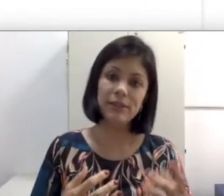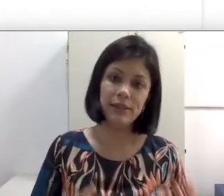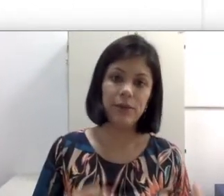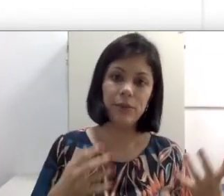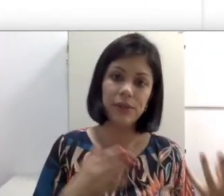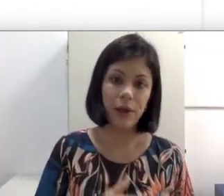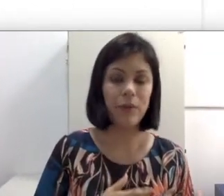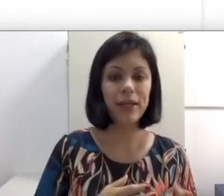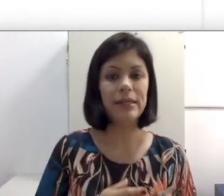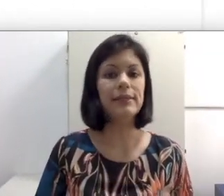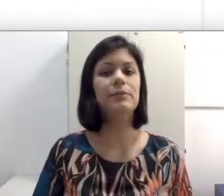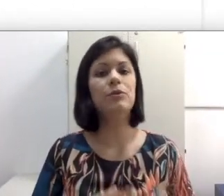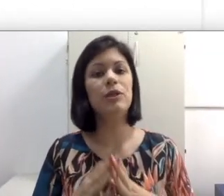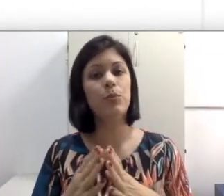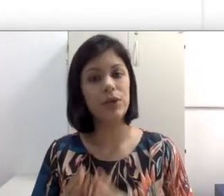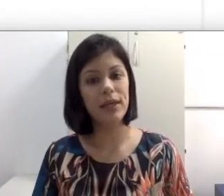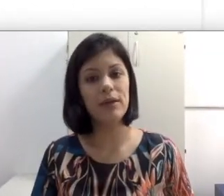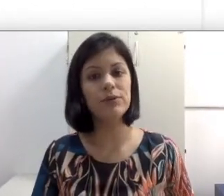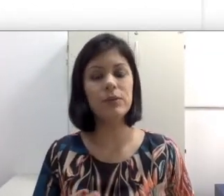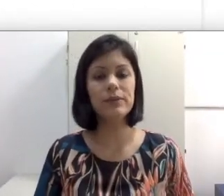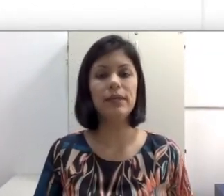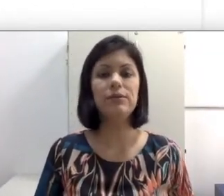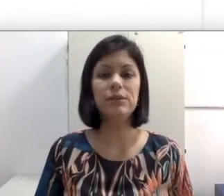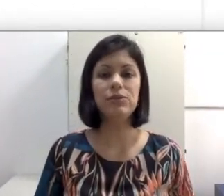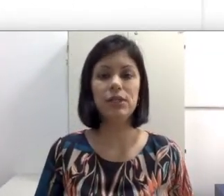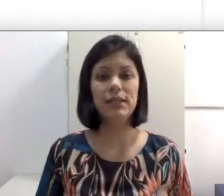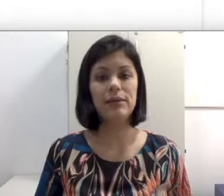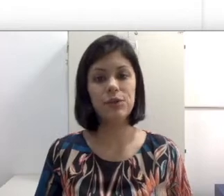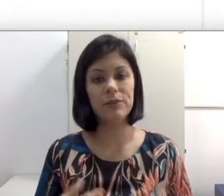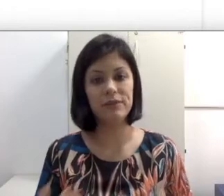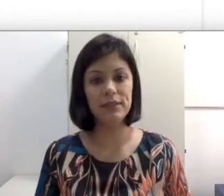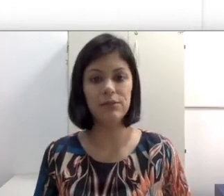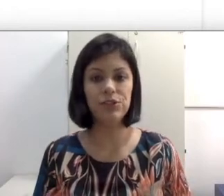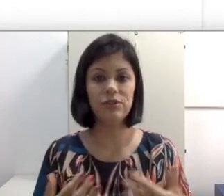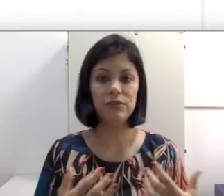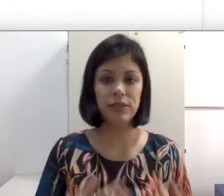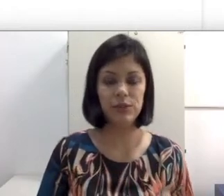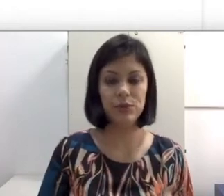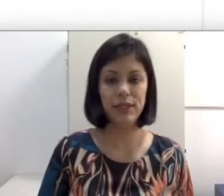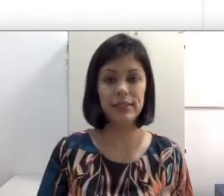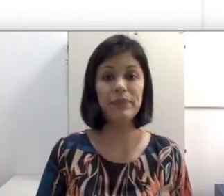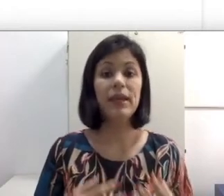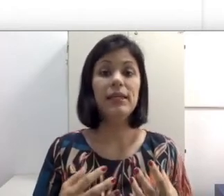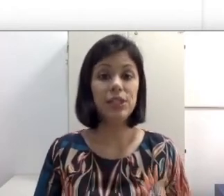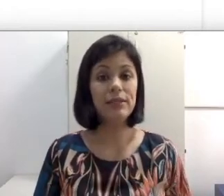o que é oralismo e porque os conceitos são utilizados como deficiência auditiva e já